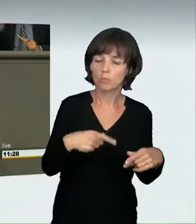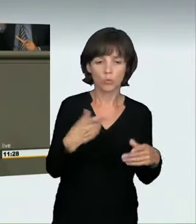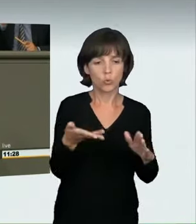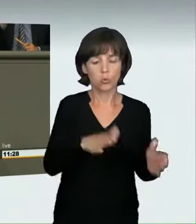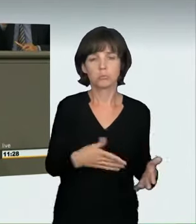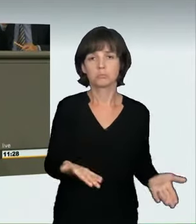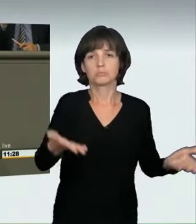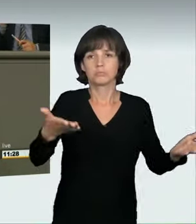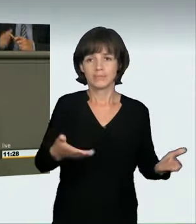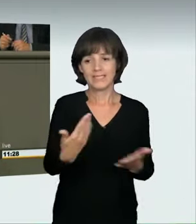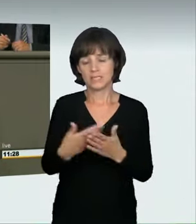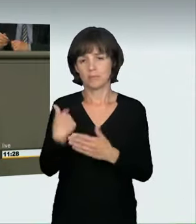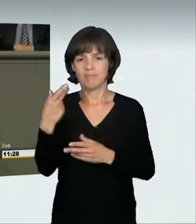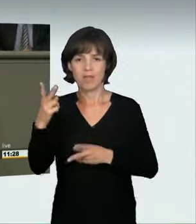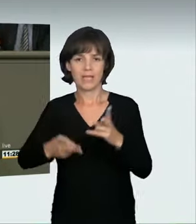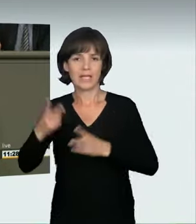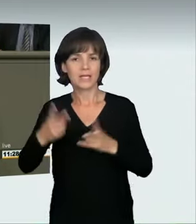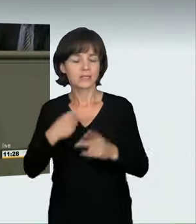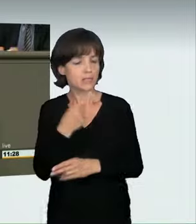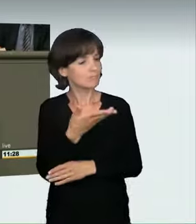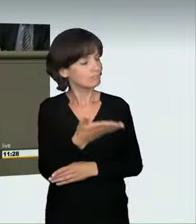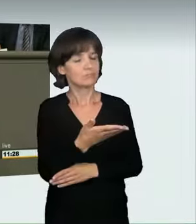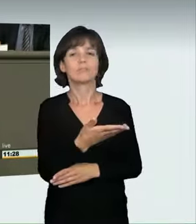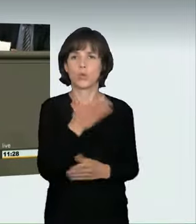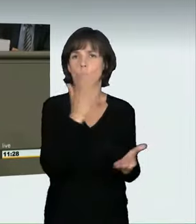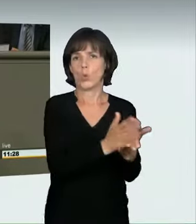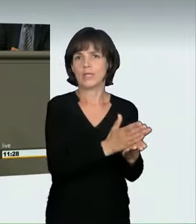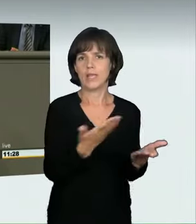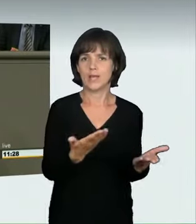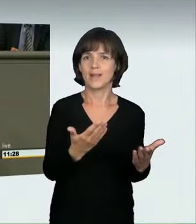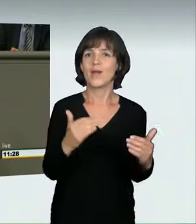Ob dieses Urteil vor dem höchsten Gericht Bestand haben wird,